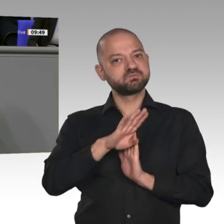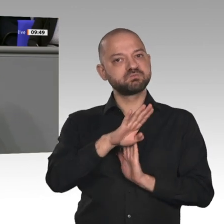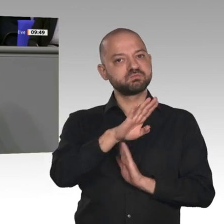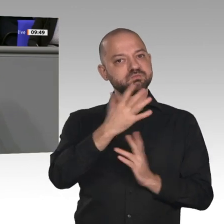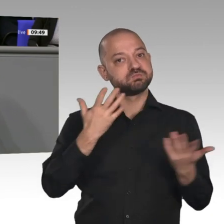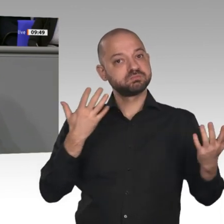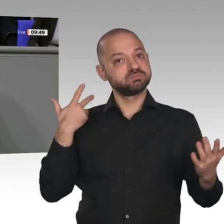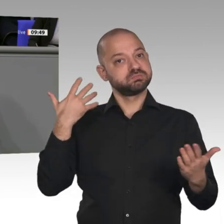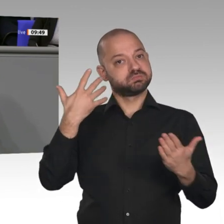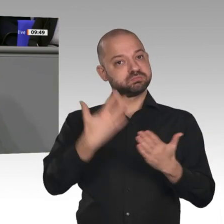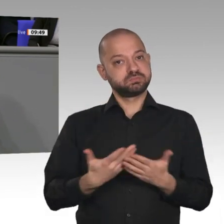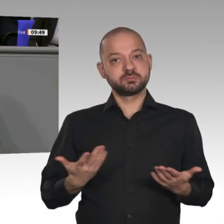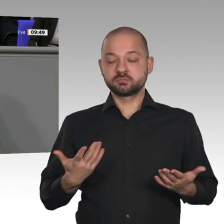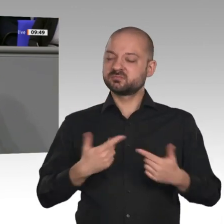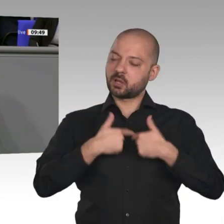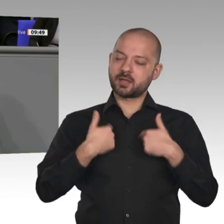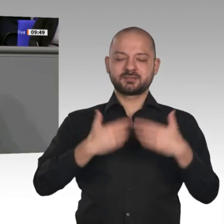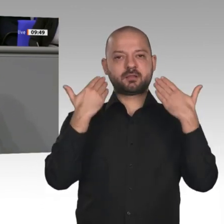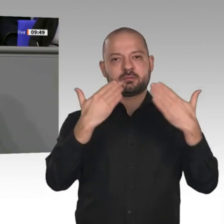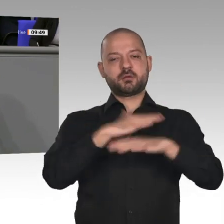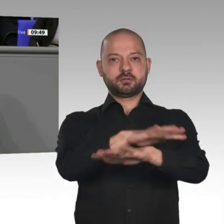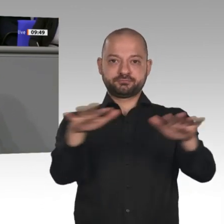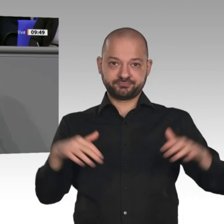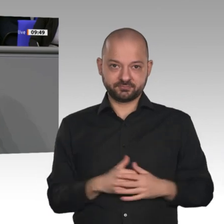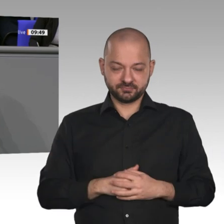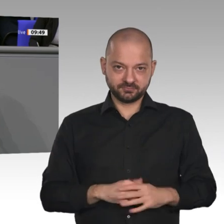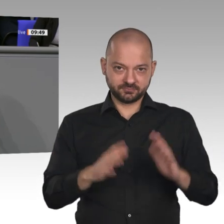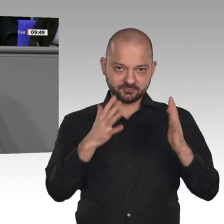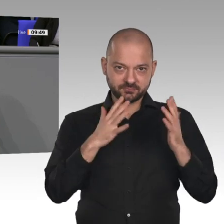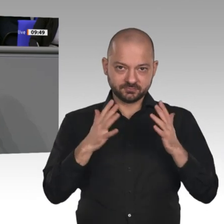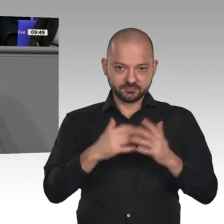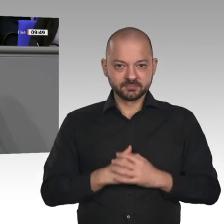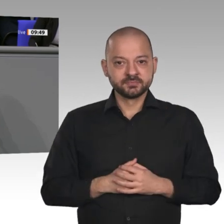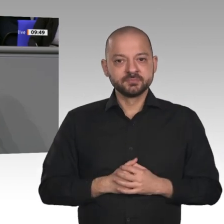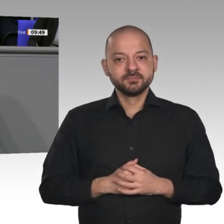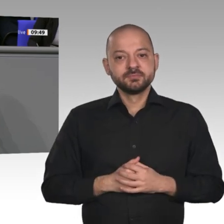von einer enormen Tragweite. Es geht darum, die Weichen zu stellen für eine sichere,